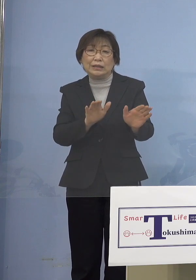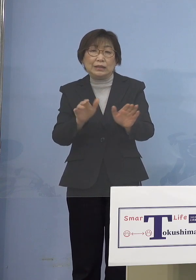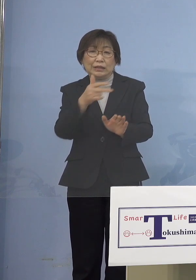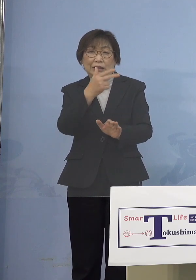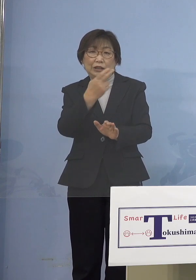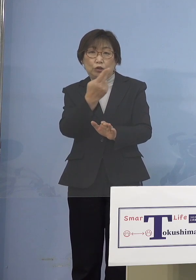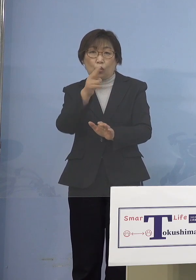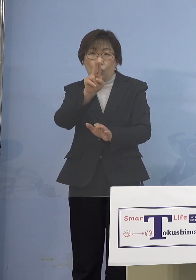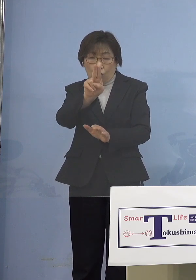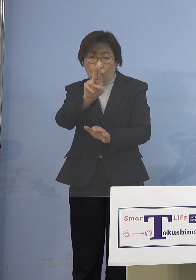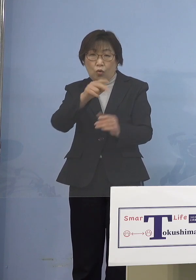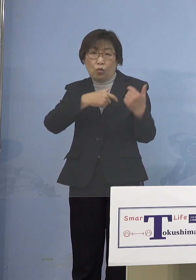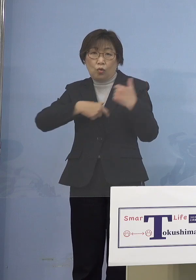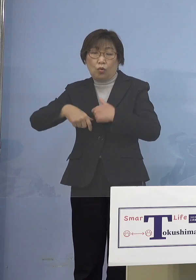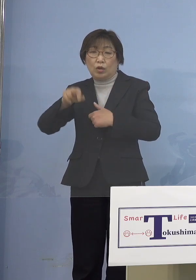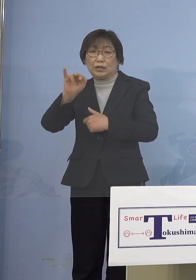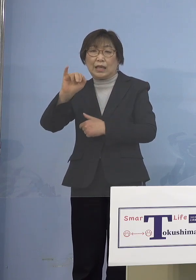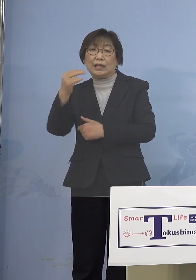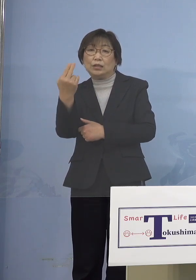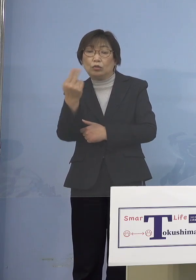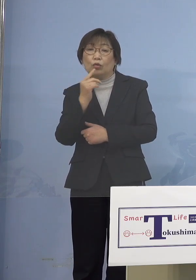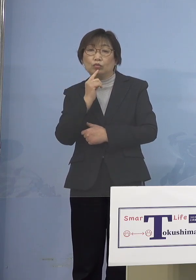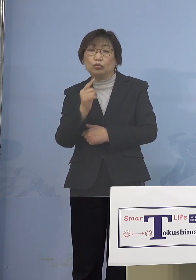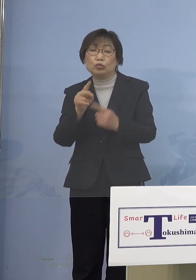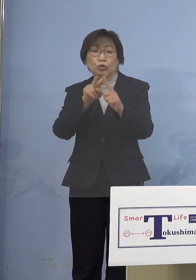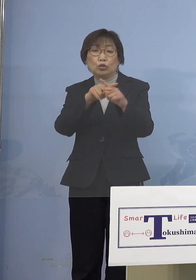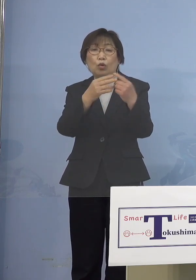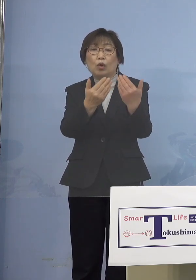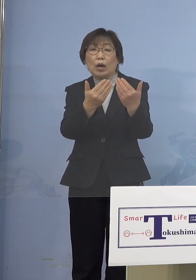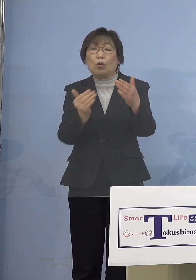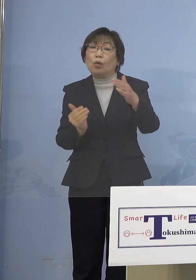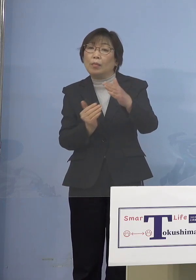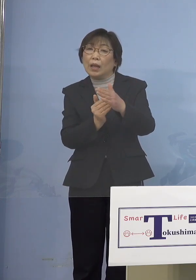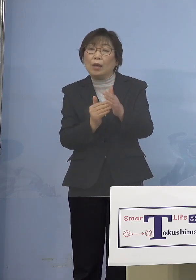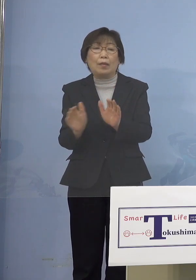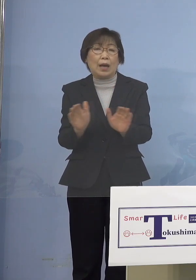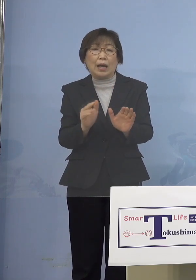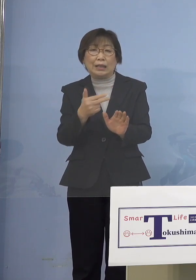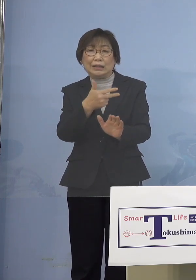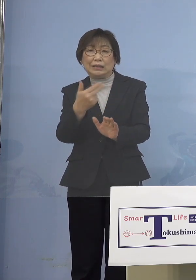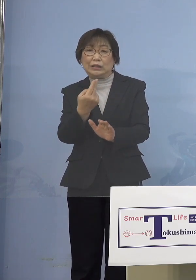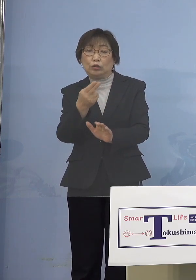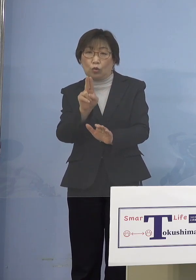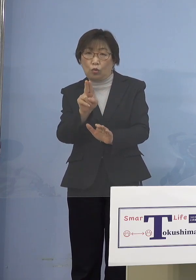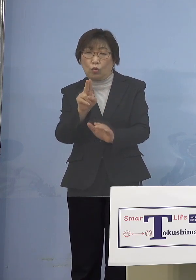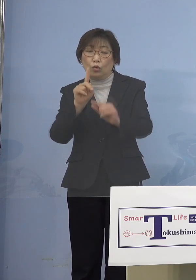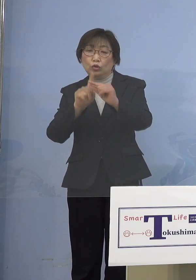どちらかというと小学校までは児童 中学校以降が生徒ということで